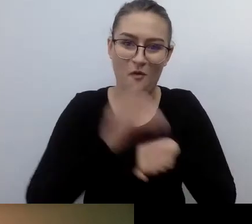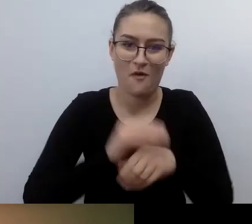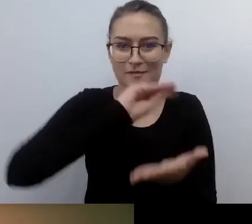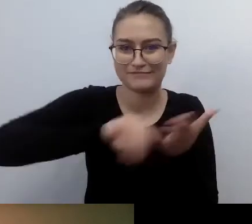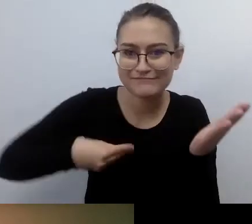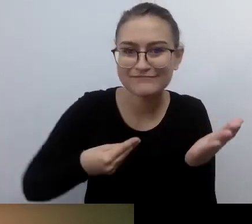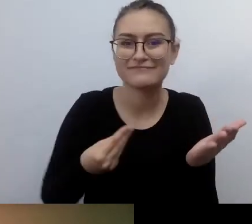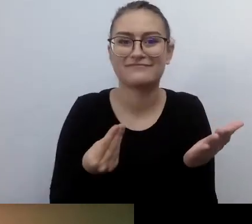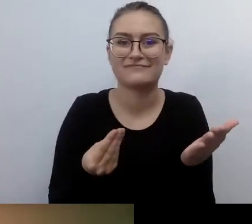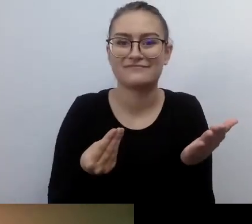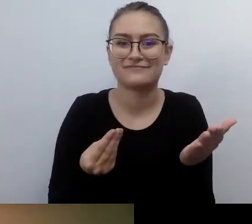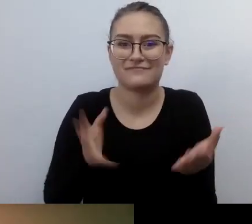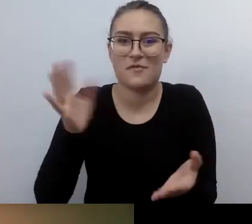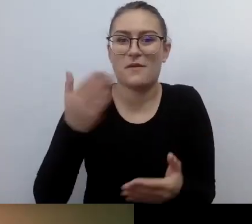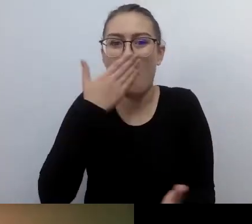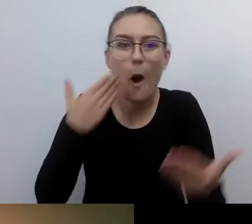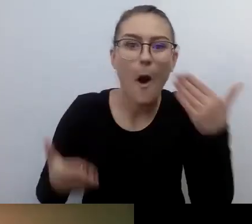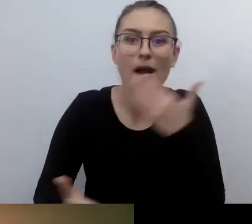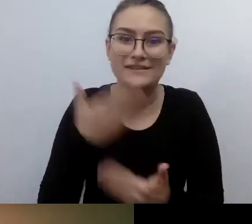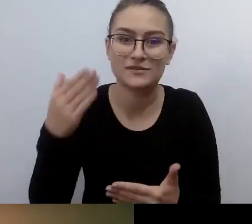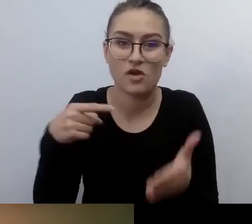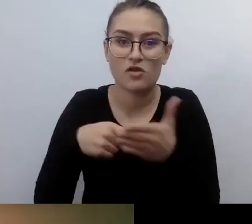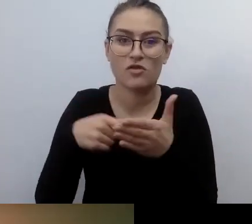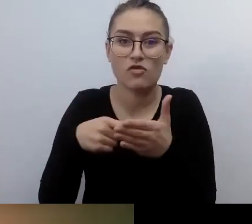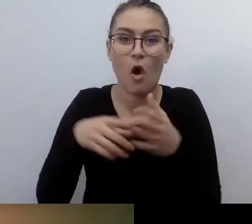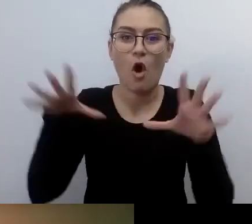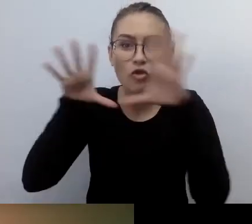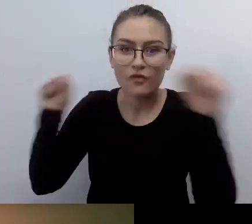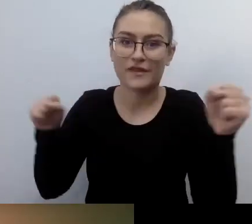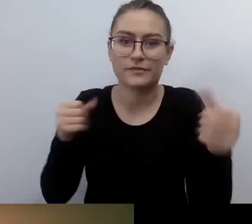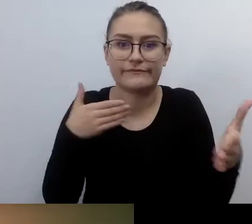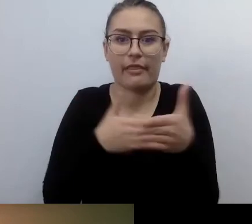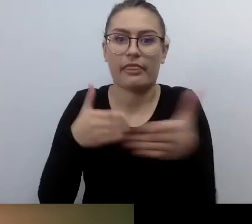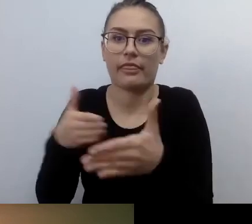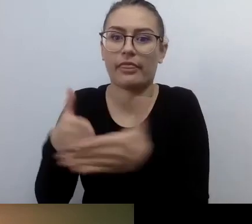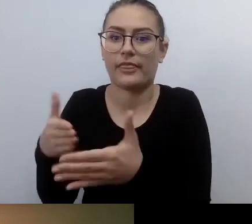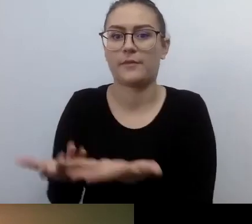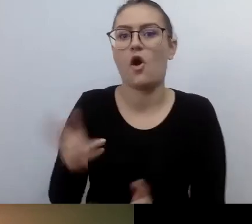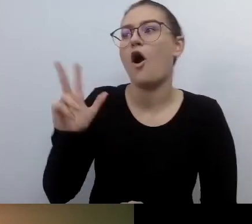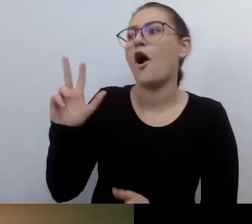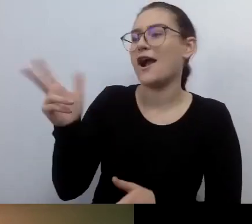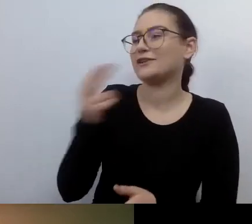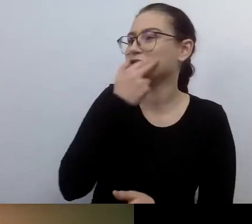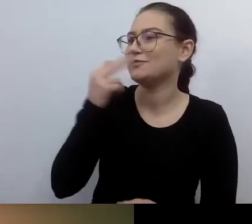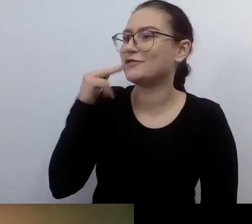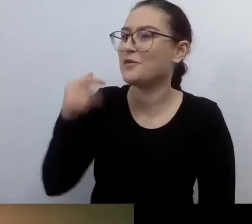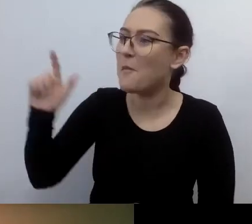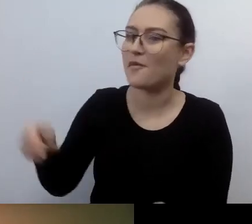Okazało się, że to bardziej blokuje niż pomaga. MAŁGORZATA: Każdy powinien mieć swojego prywatnego notariusza. Prawie że.